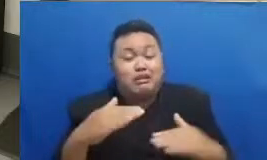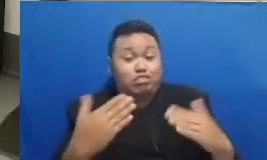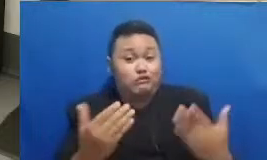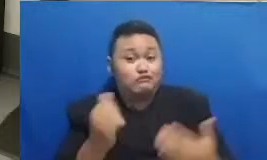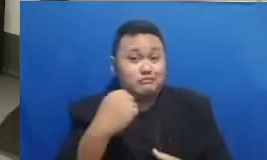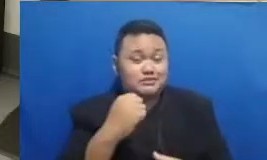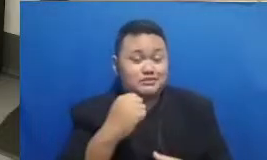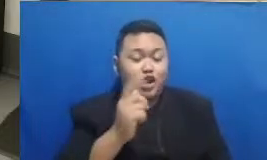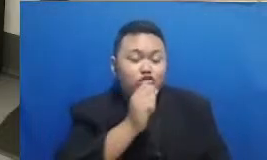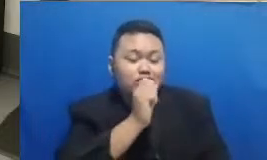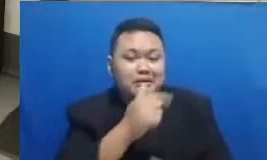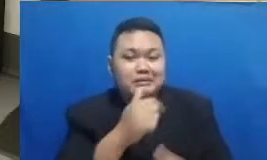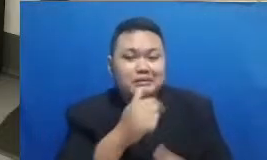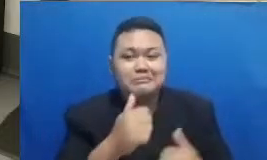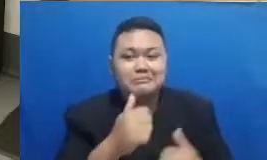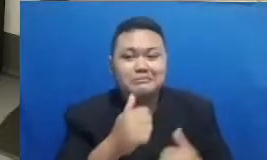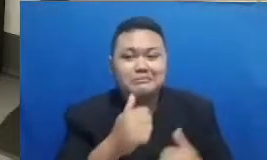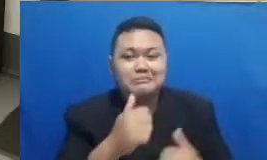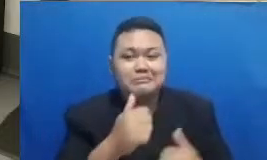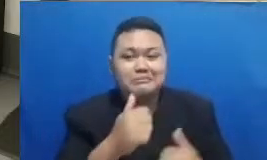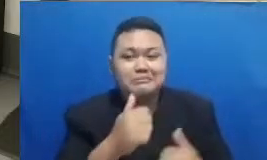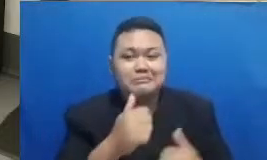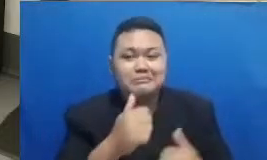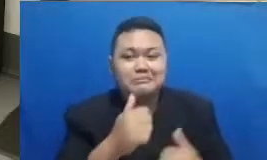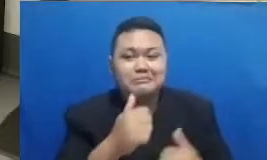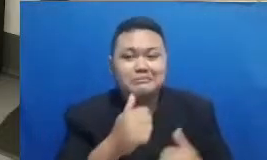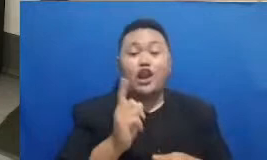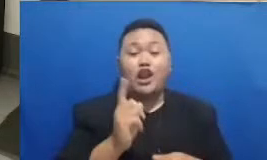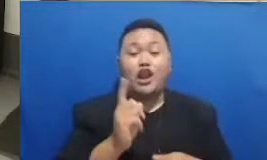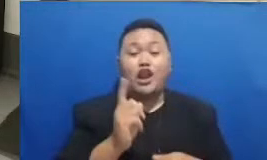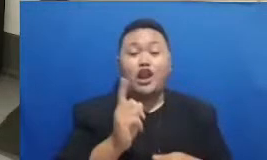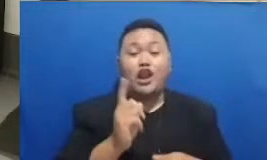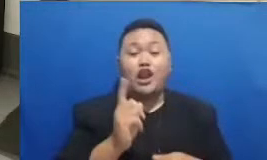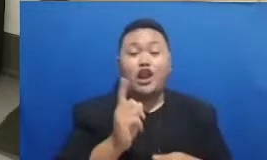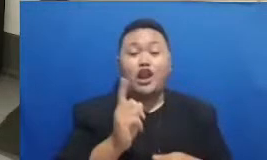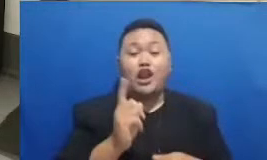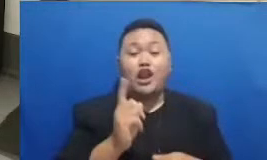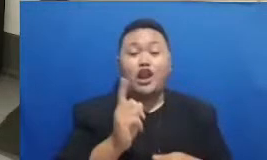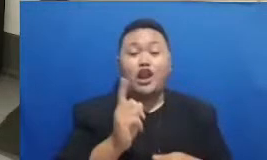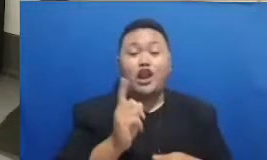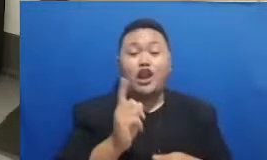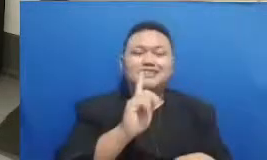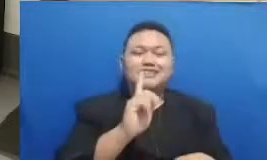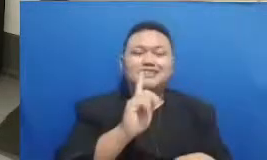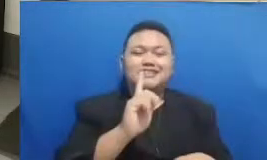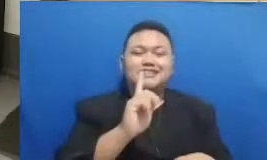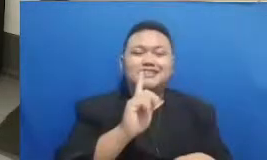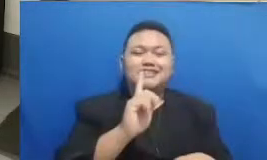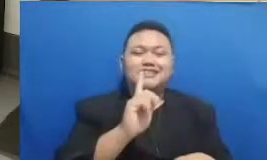kalau masalah menepati daya itu memang sudah ada yang menentukan ya Hah Tuhan Yang Maha Esa baiklah